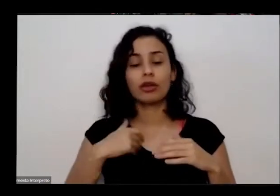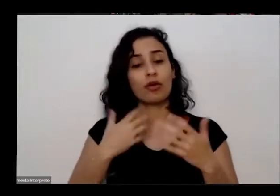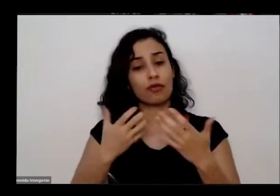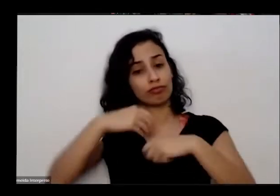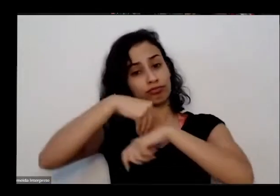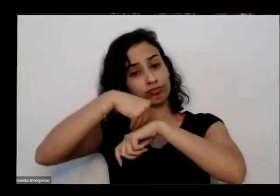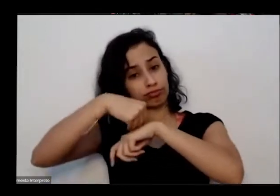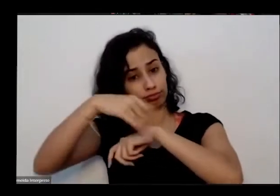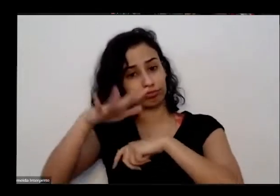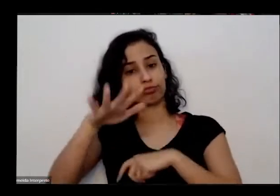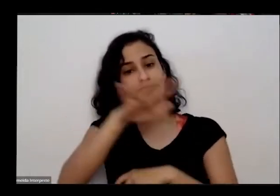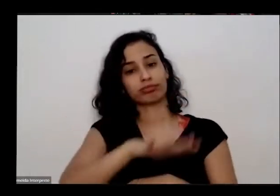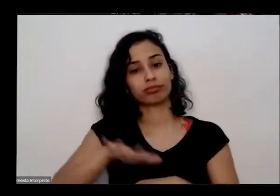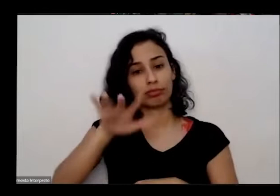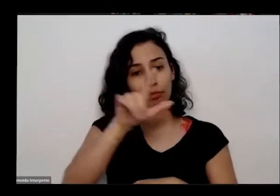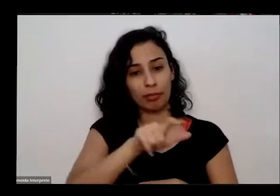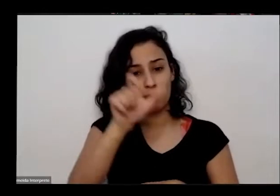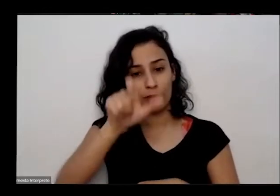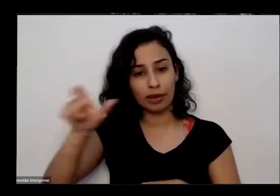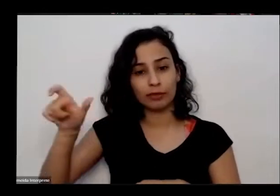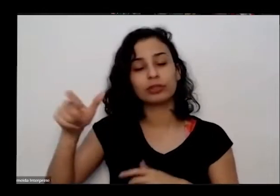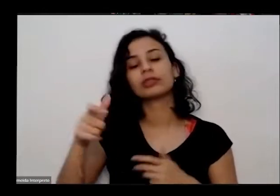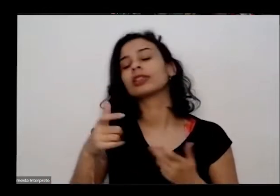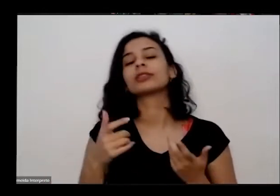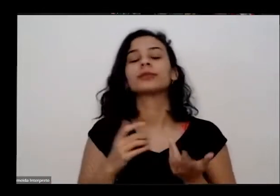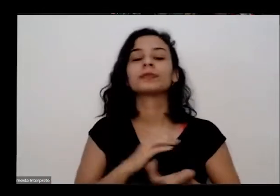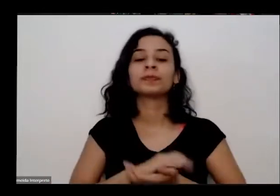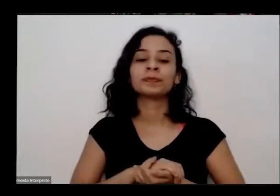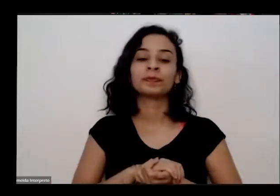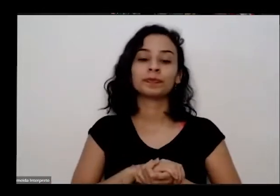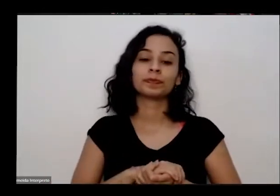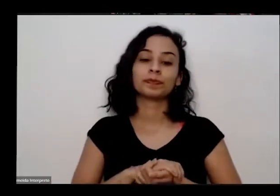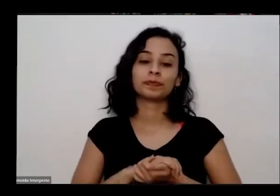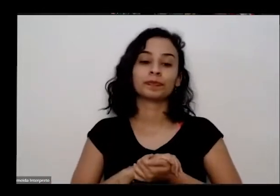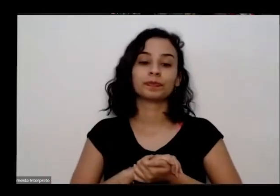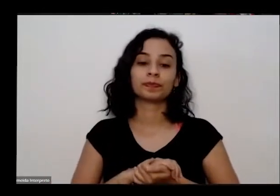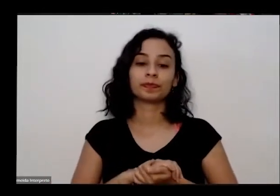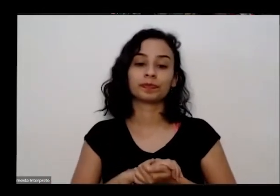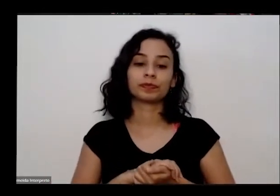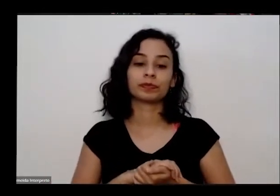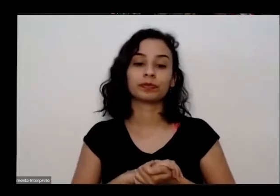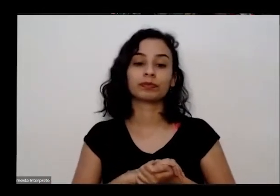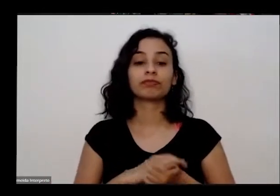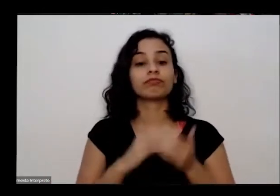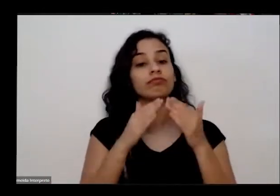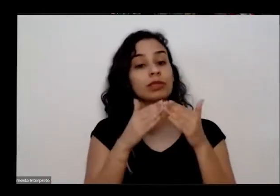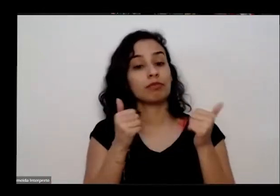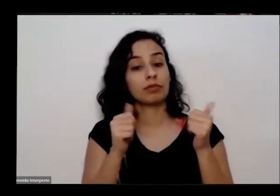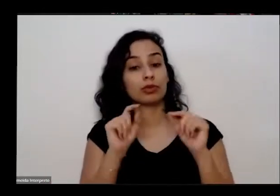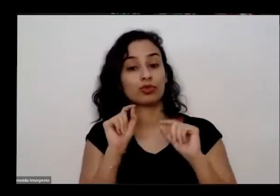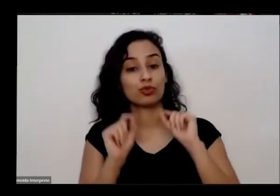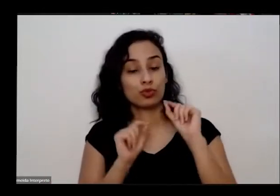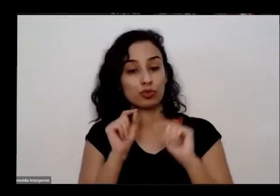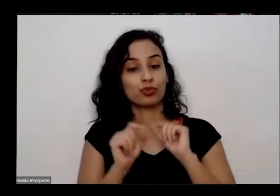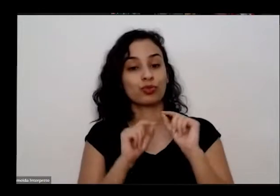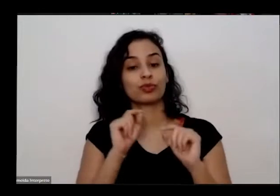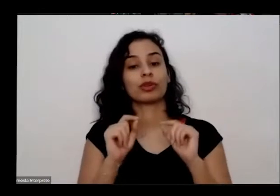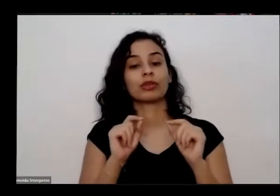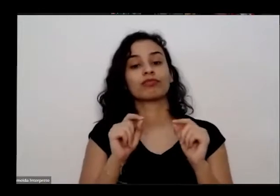essa página me pela nossa oficina né então a gente fez para que toda de todos não tem um microfone